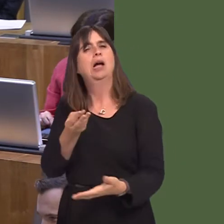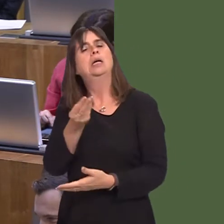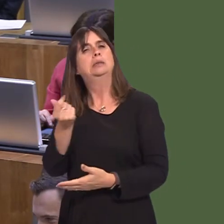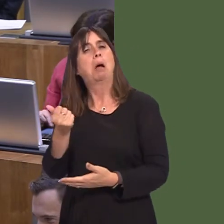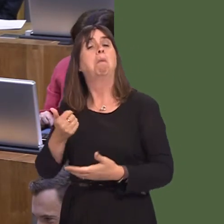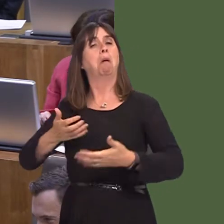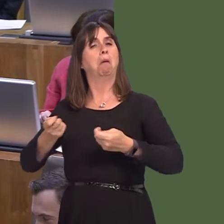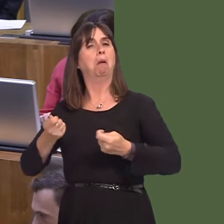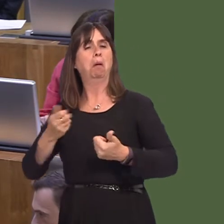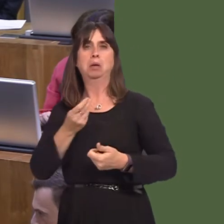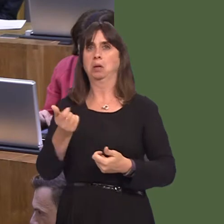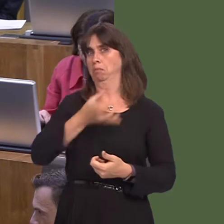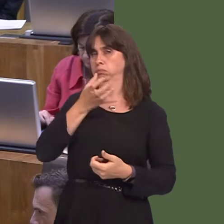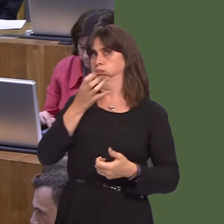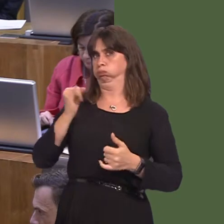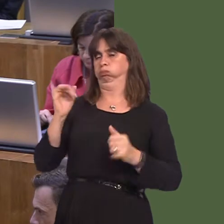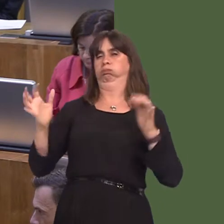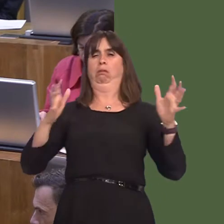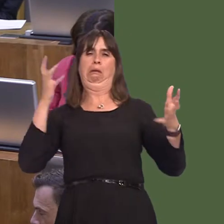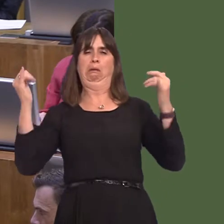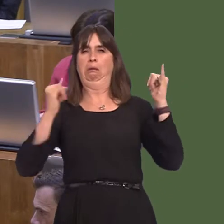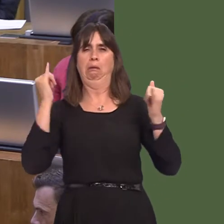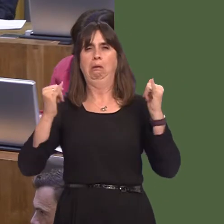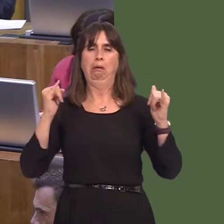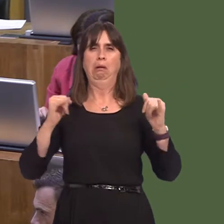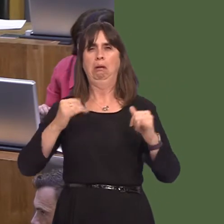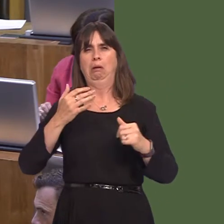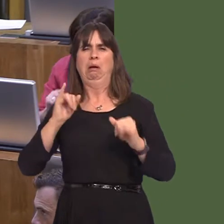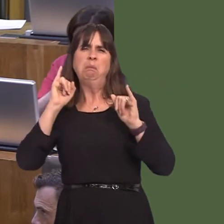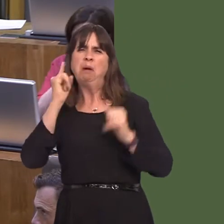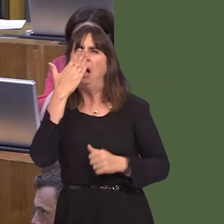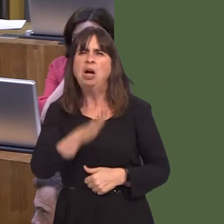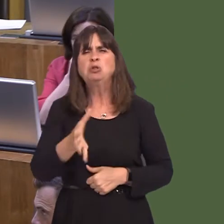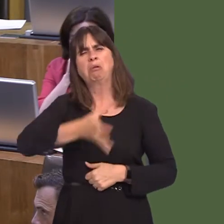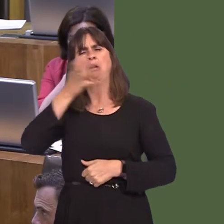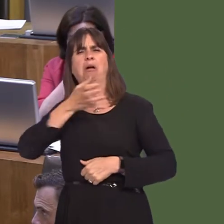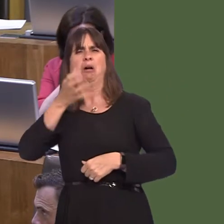behave. If people behave in a way that is obnoxious or breaches public order, then stewards